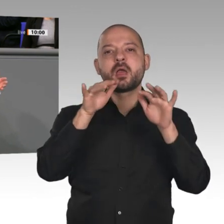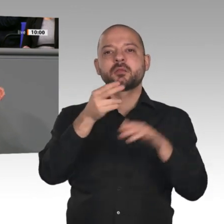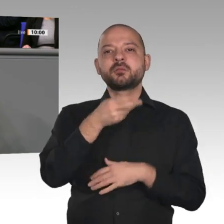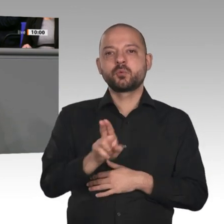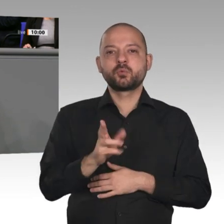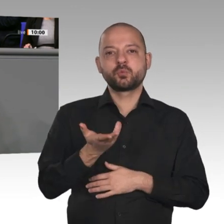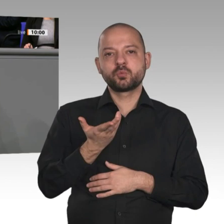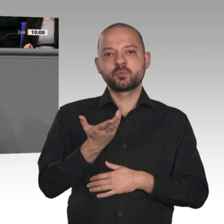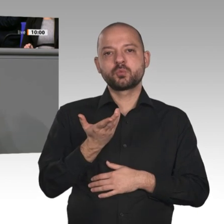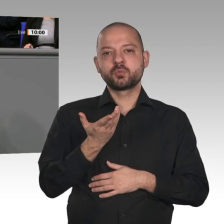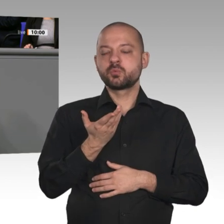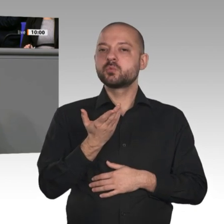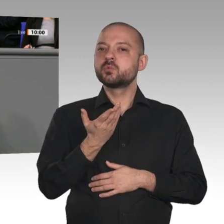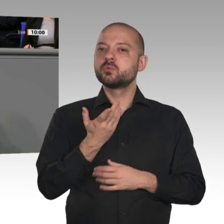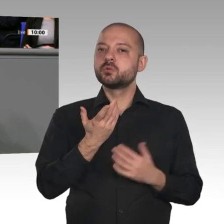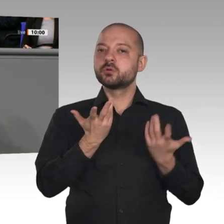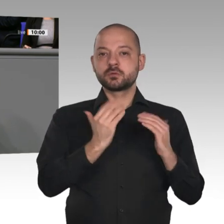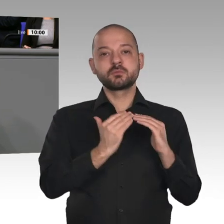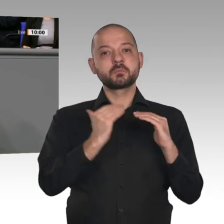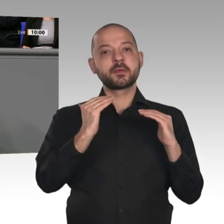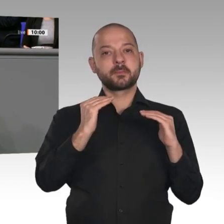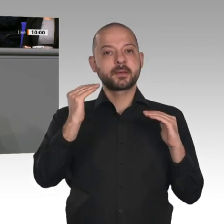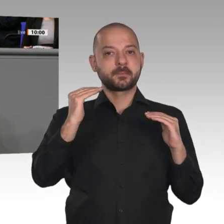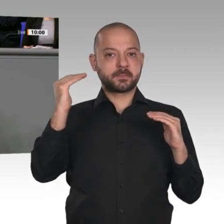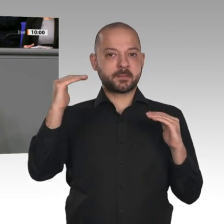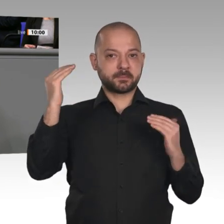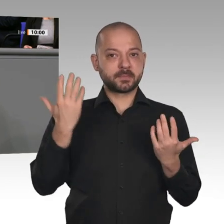sondern sie wächst weiter an. Wir geben beispielsweise für die Reallabore, ein